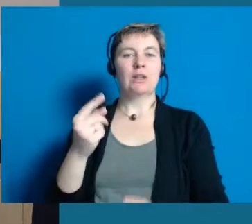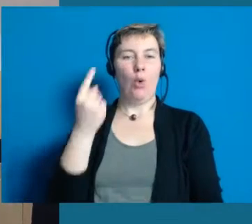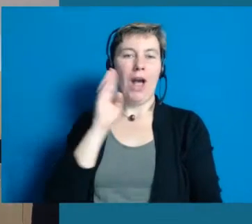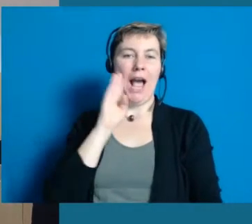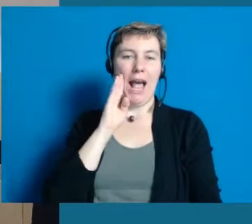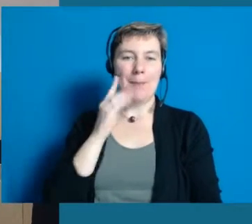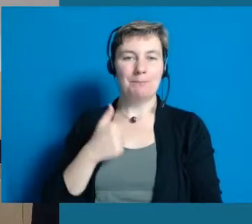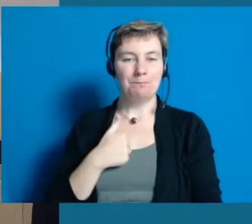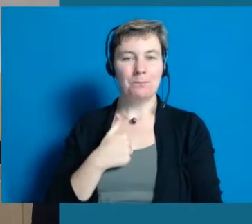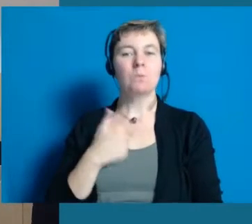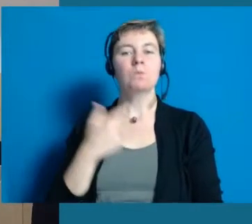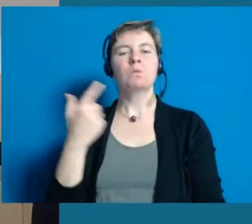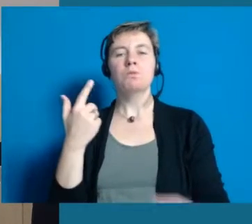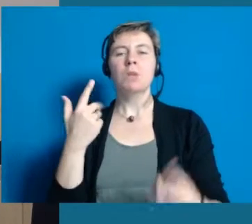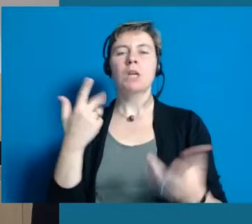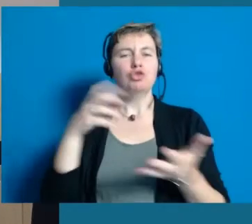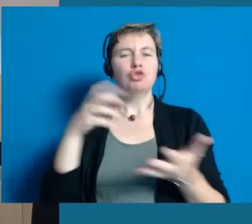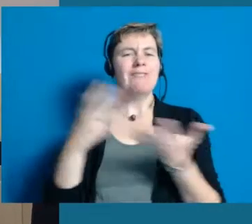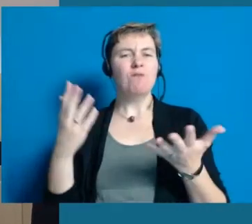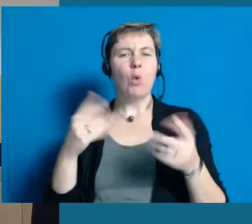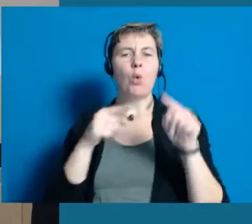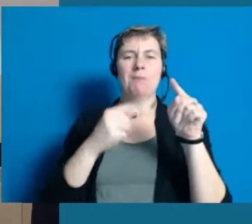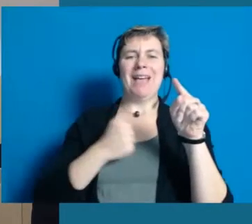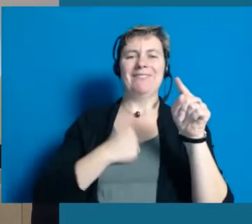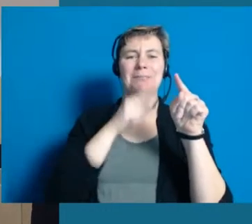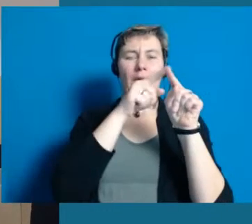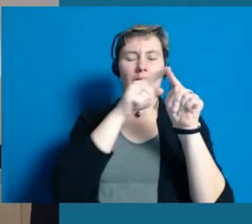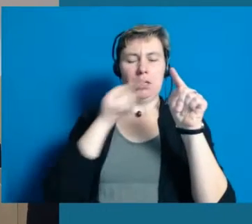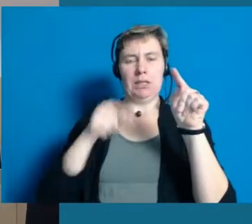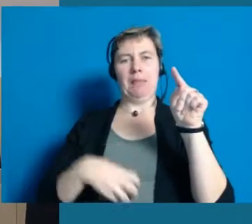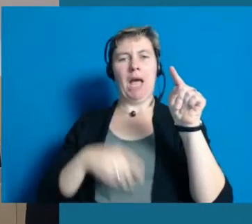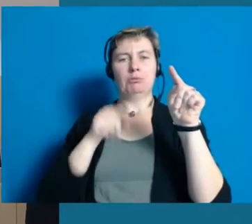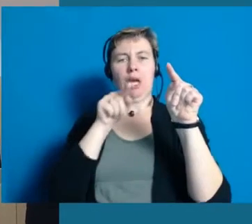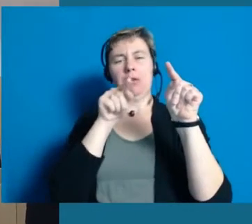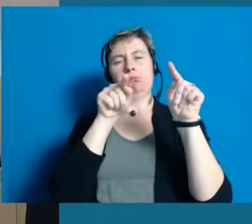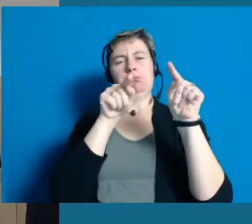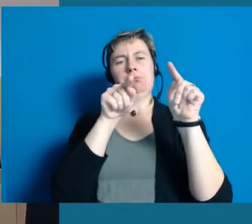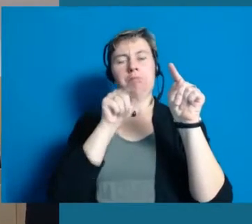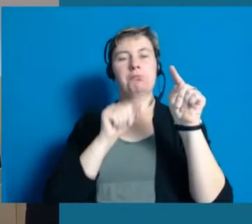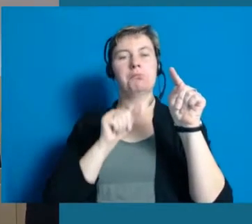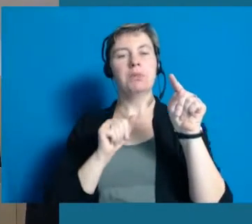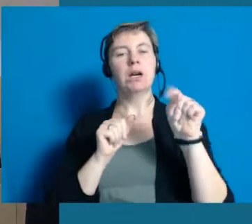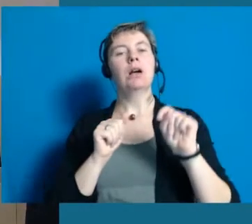Hochheim liegt in etwa zehn, zwölf Kilometer hier von Wiesbaden entfernt so in die Richtung Darmstadt